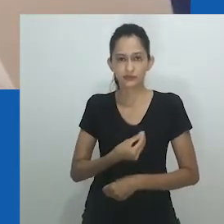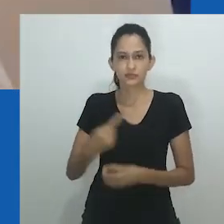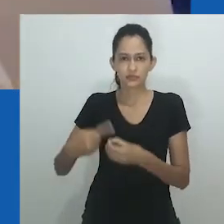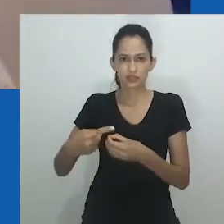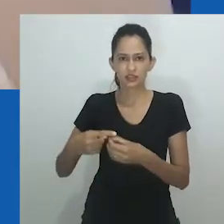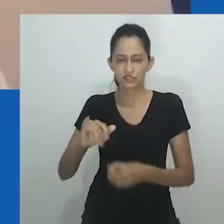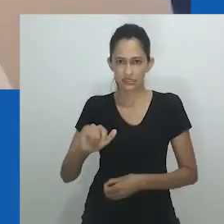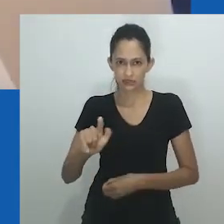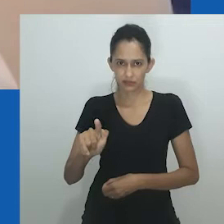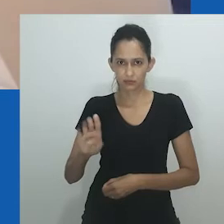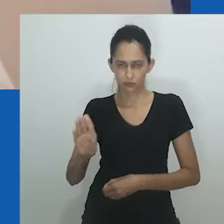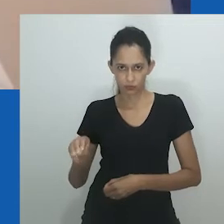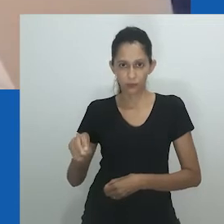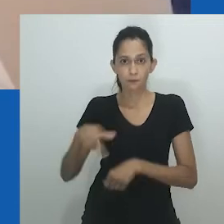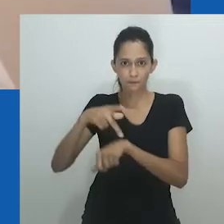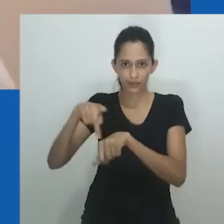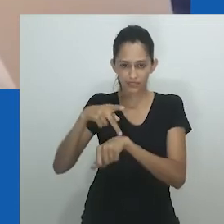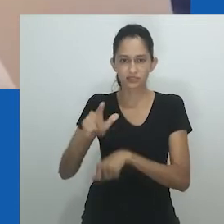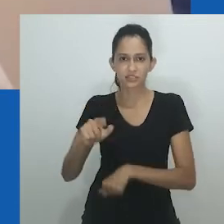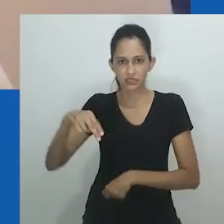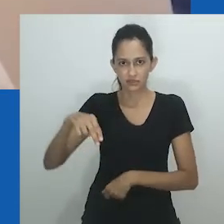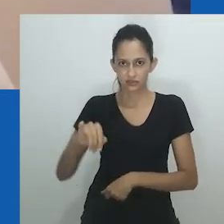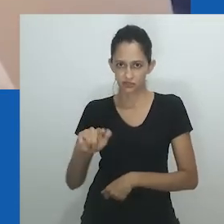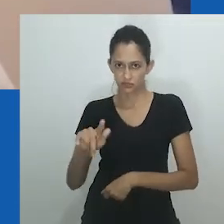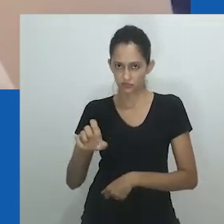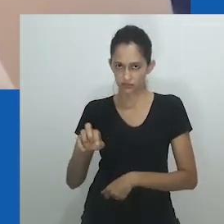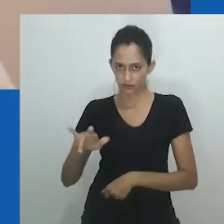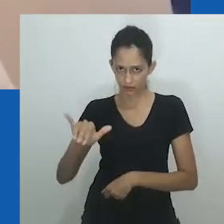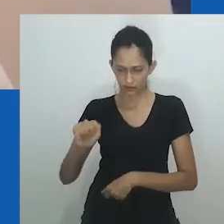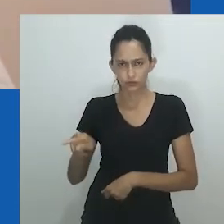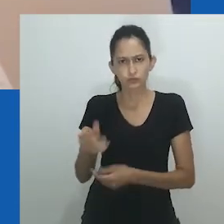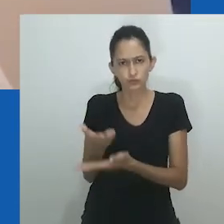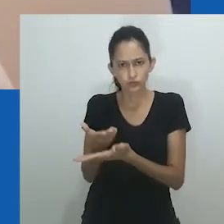Então o texto se chama Unongayindoda: fazendo o gênero em um contexto sul-africano.